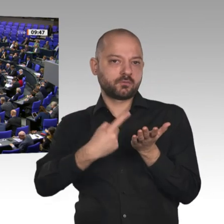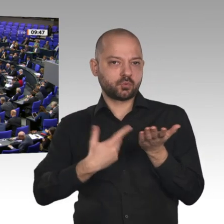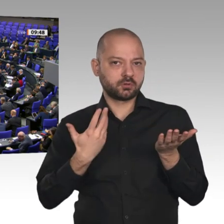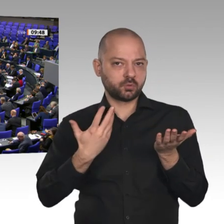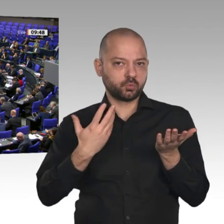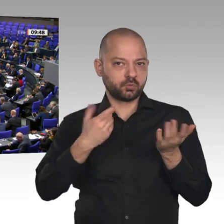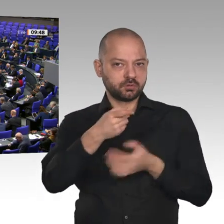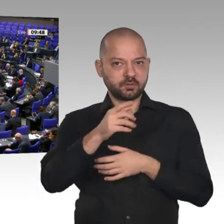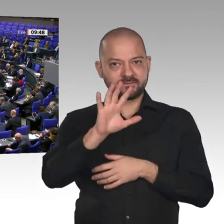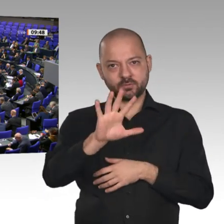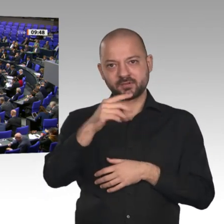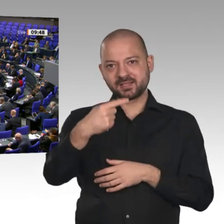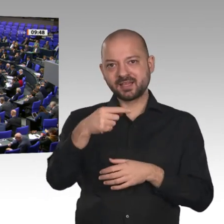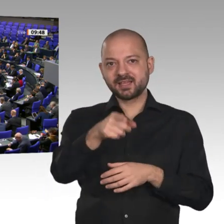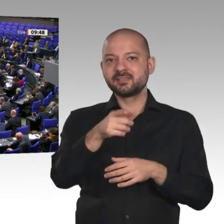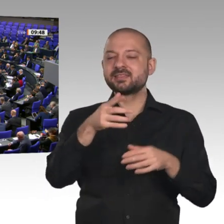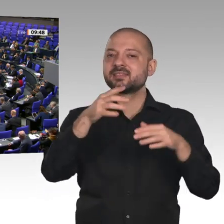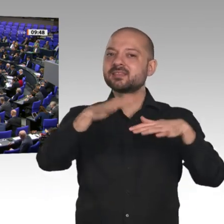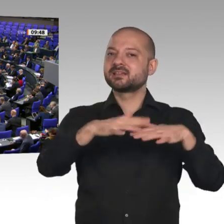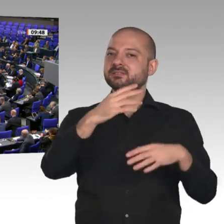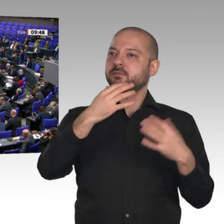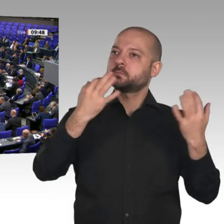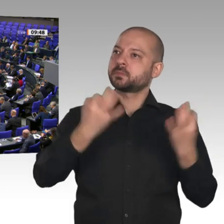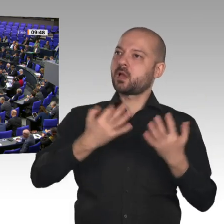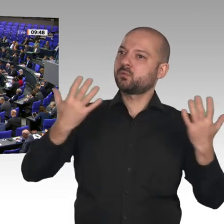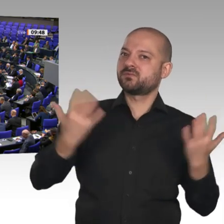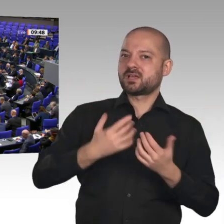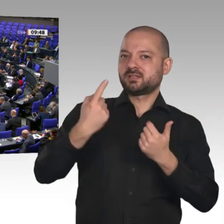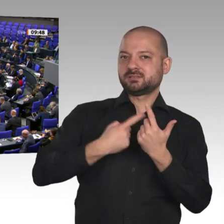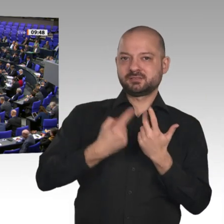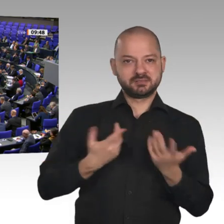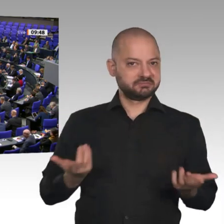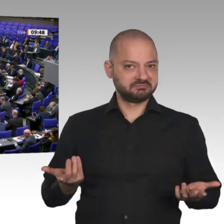die Unternehmen nicht länger warten. Wir brauchen dieses 5G-Netz für die Infrastruktur